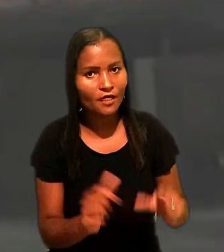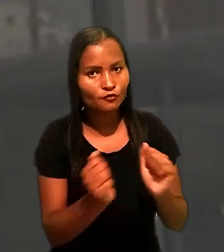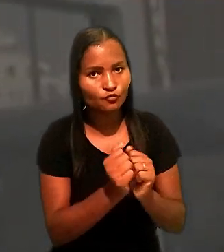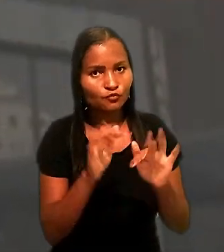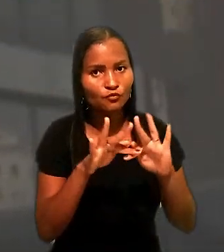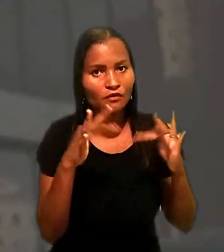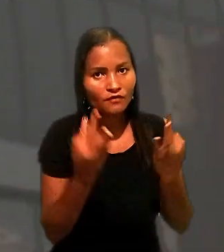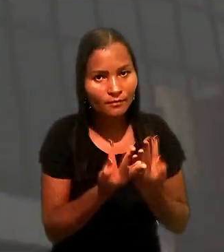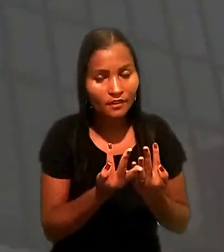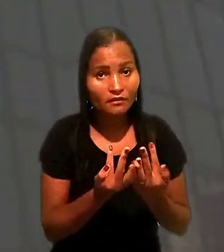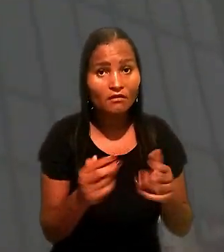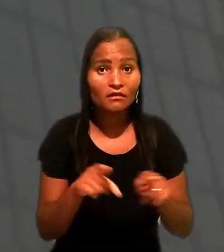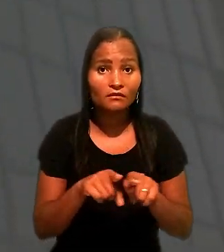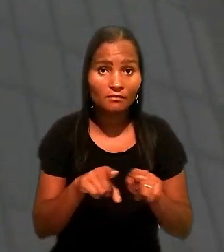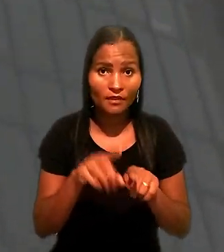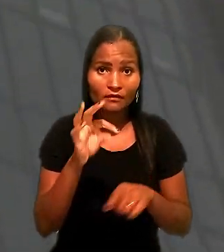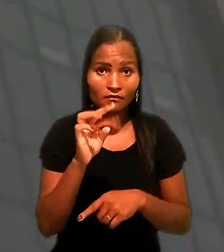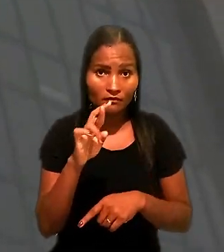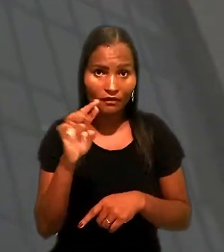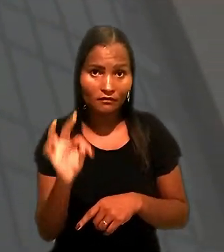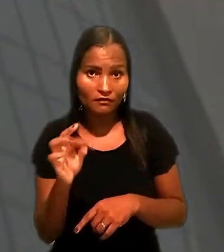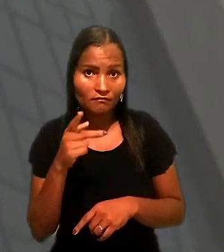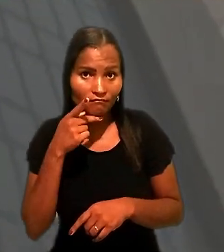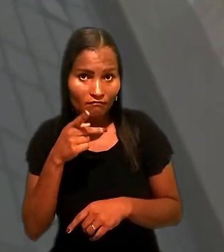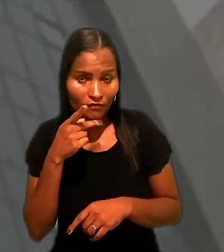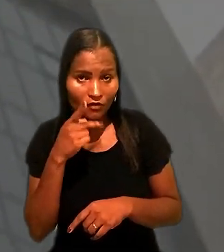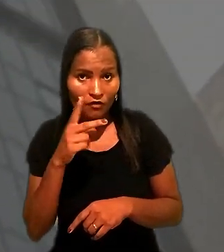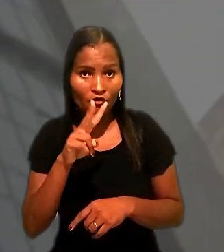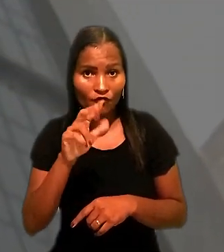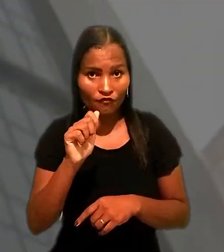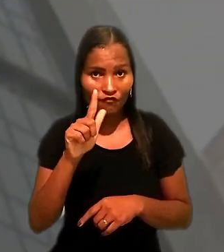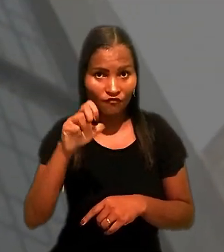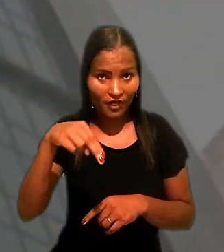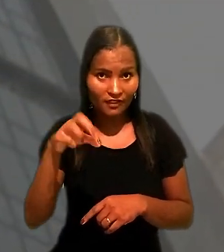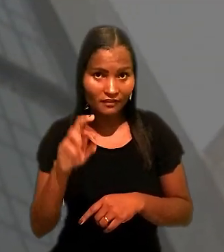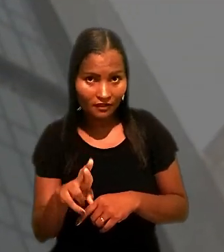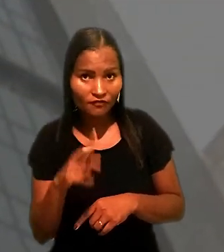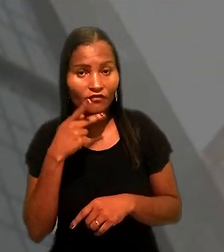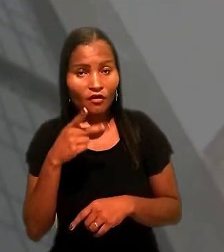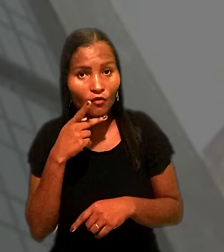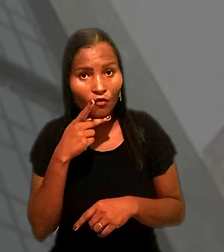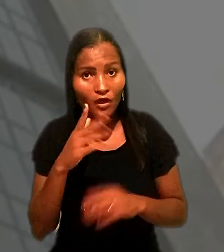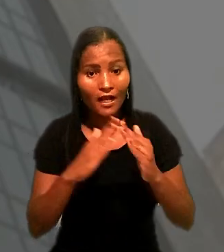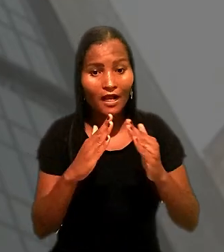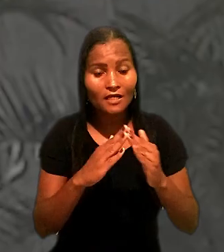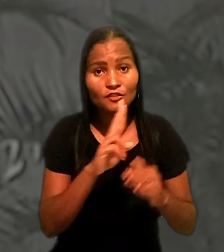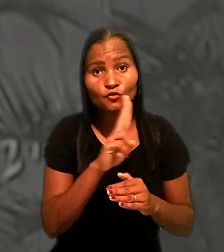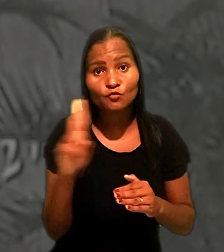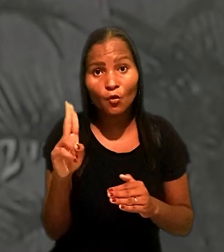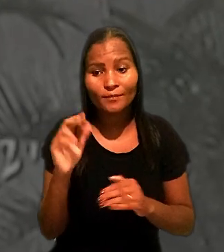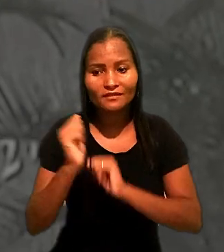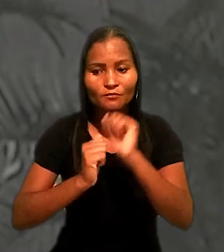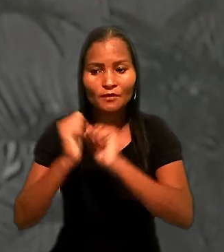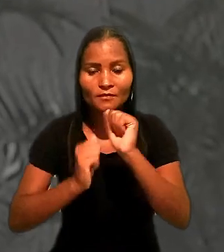Ainda de acordo com o TRT, Wagner confirmou que o imóvel está em nome de uma das empresas da qual é sócio.